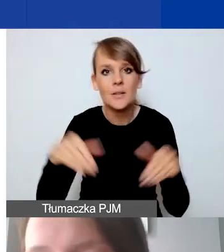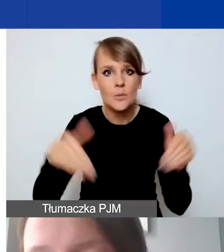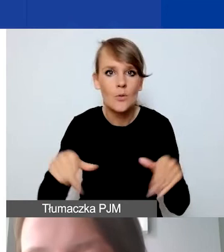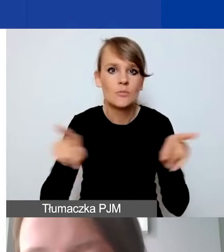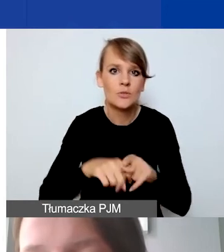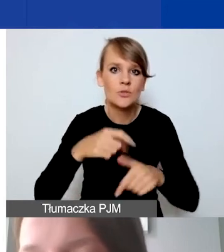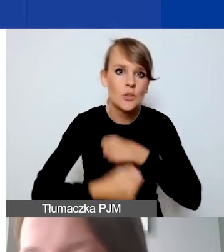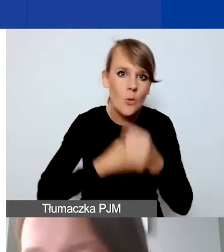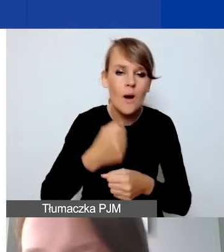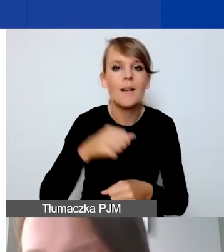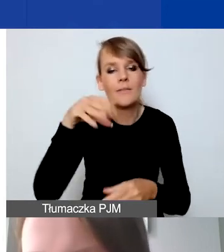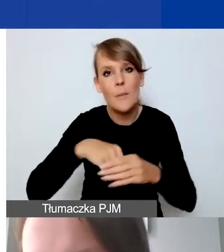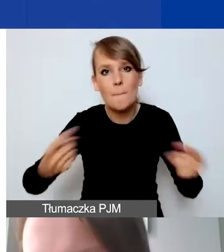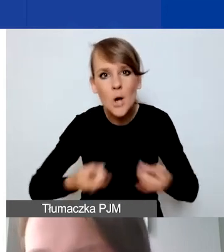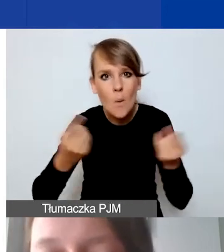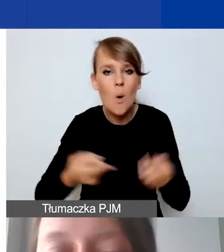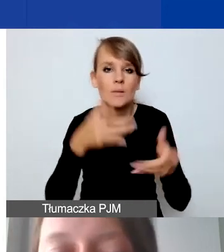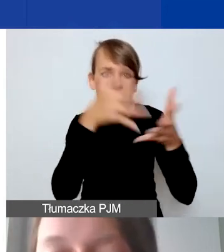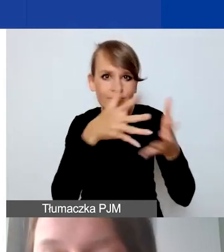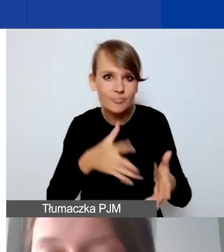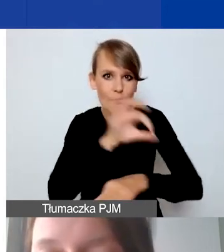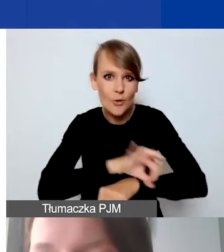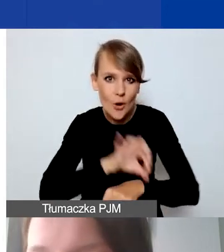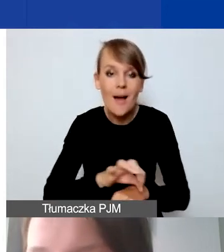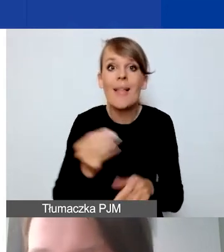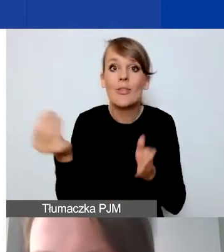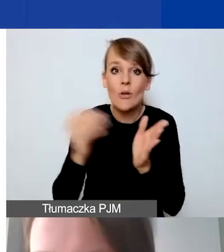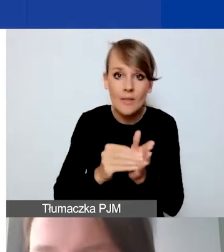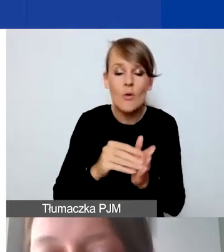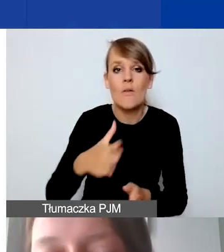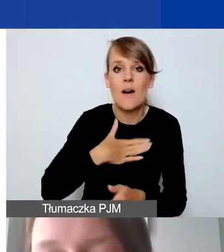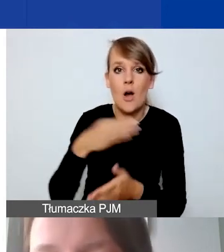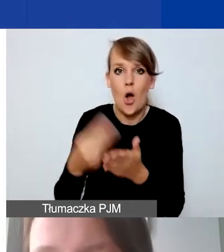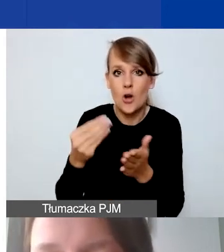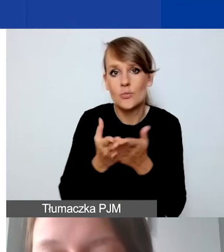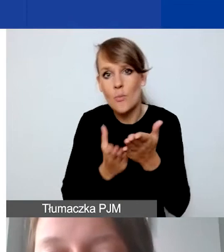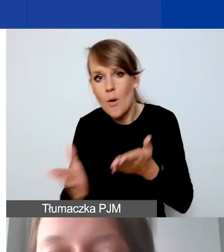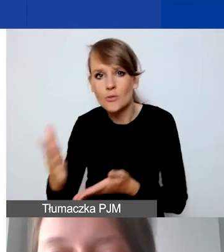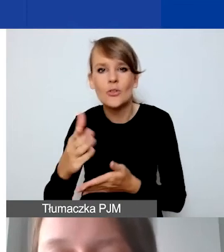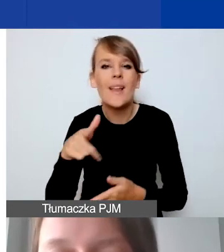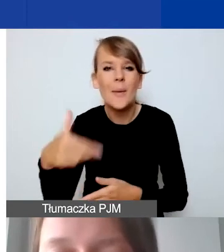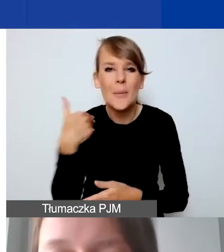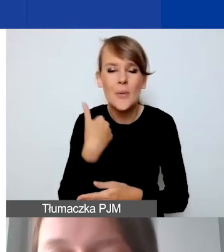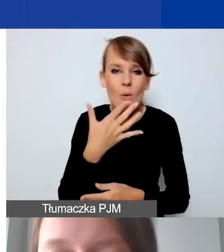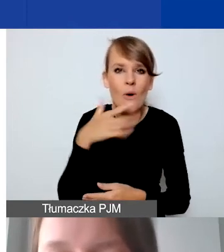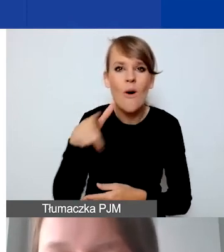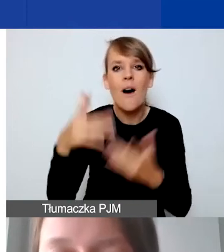dotyczące promocji czy ewaluacji projektu. Dodatkowo mamy koszty pośrednie, jak wspominałam, liczone stawką ryczałtową